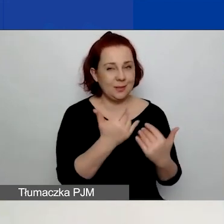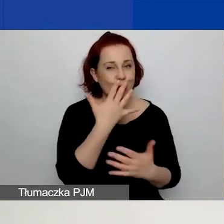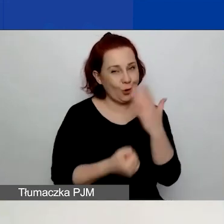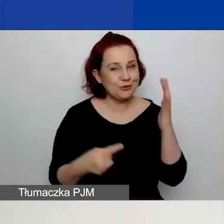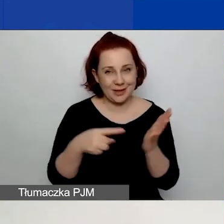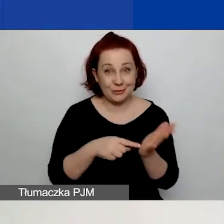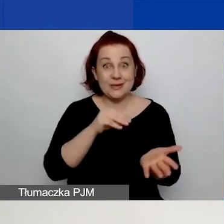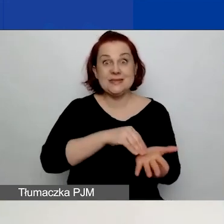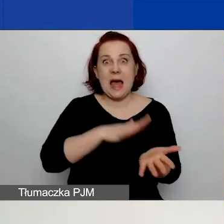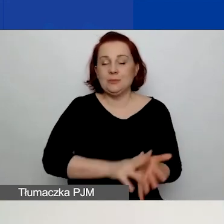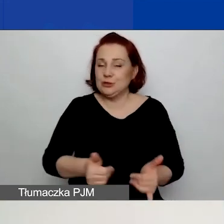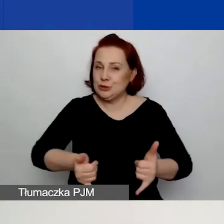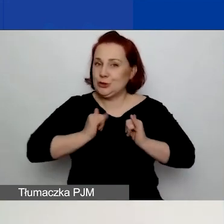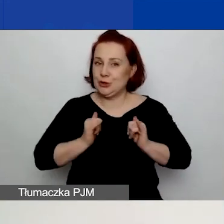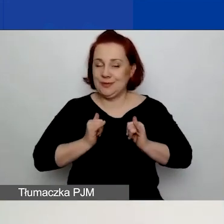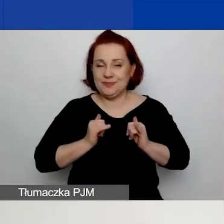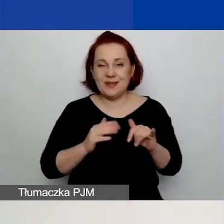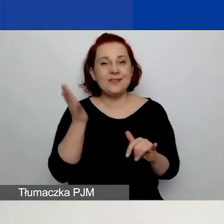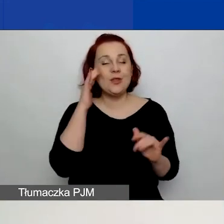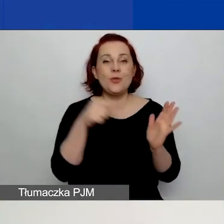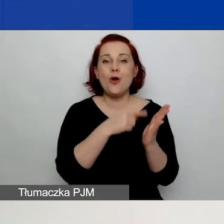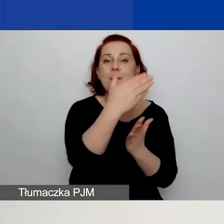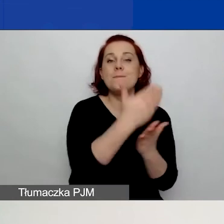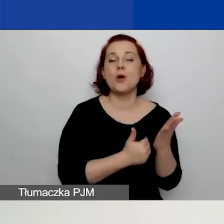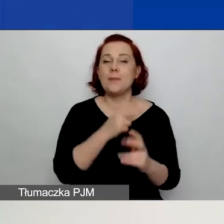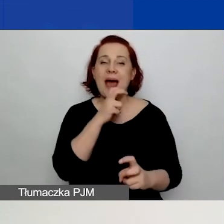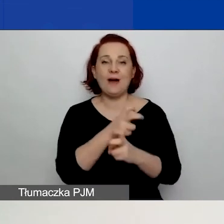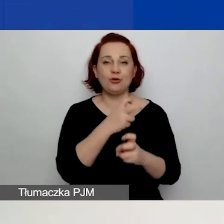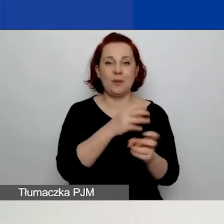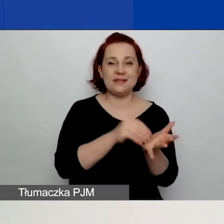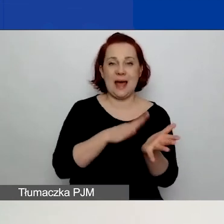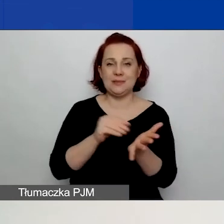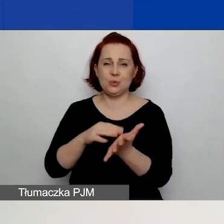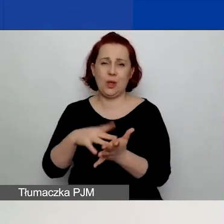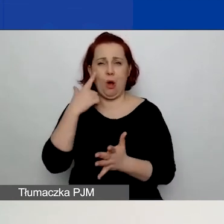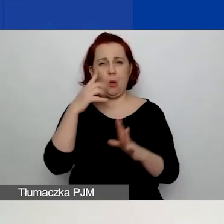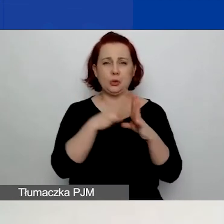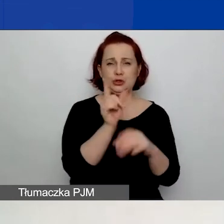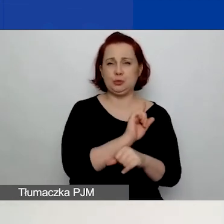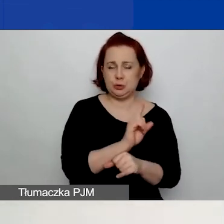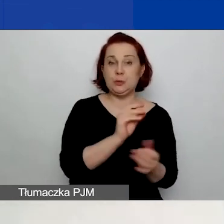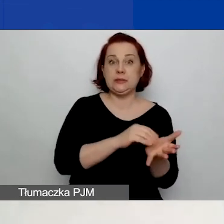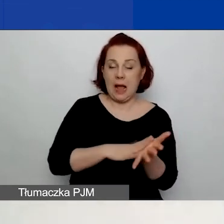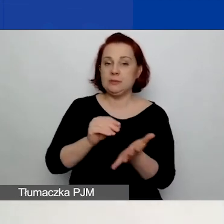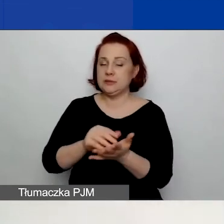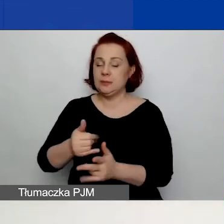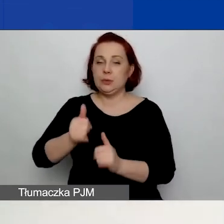Co prawda generator zapisuje dane automatycznie co około 10 minut, ale możecie mieć pecha,